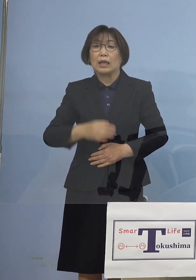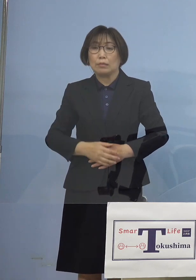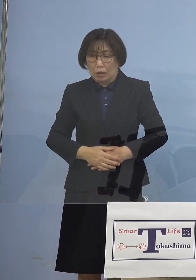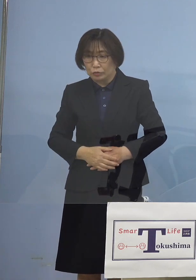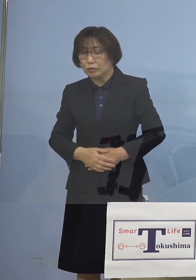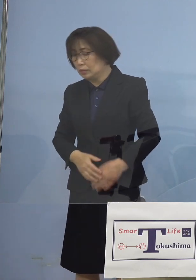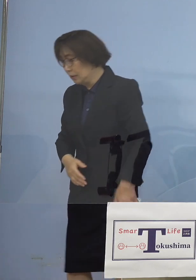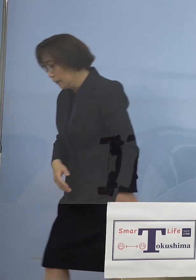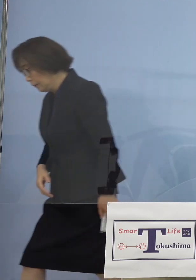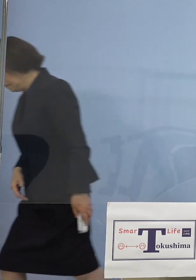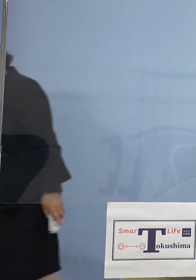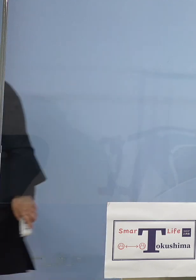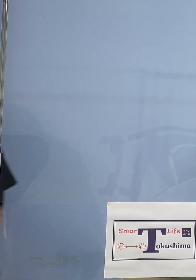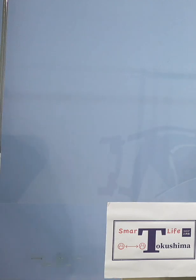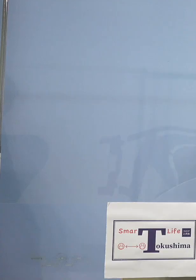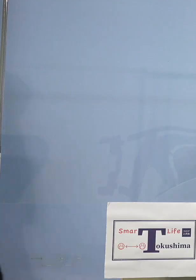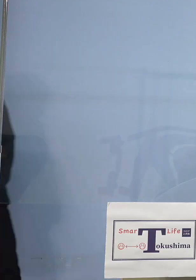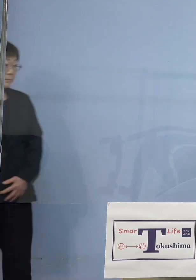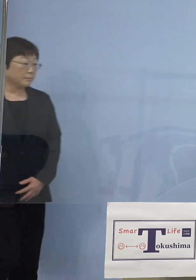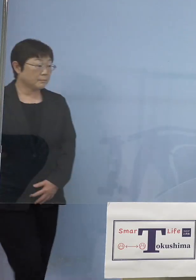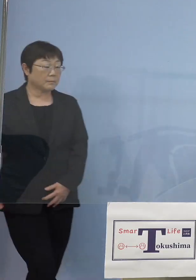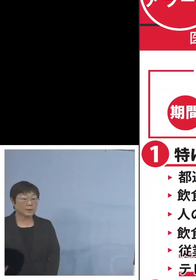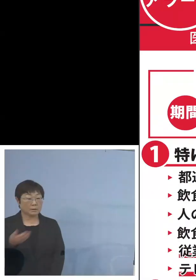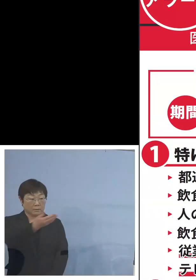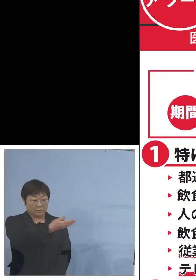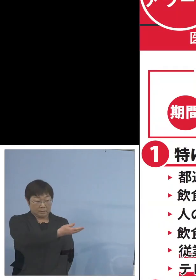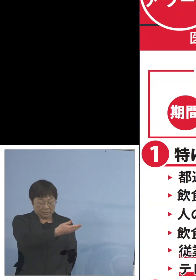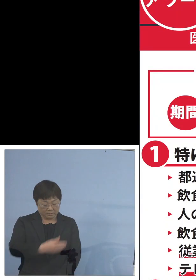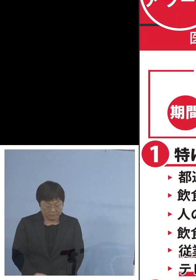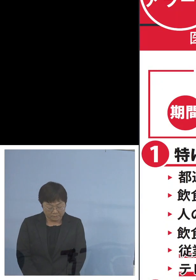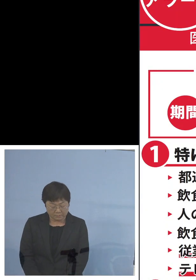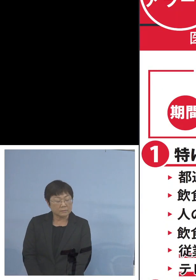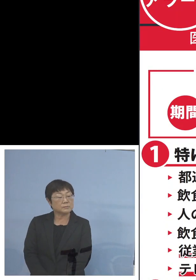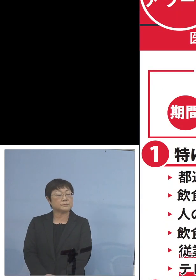そして最後こちらをご覧をいただきたい と思います